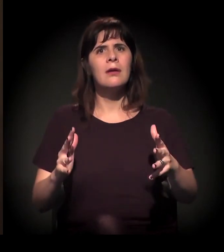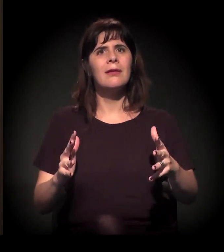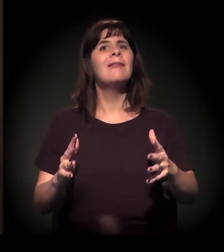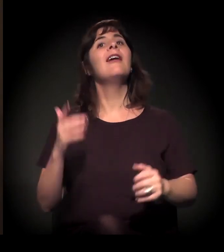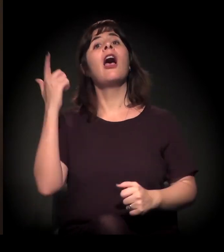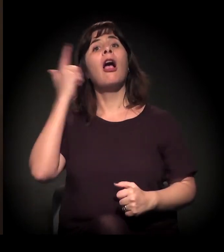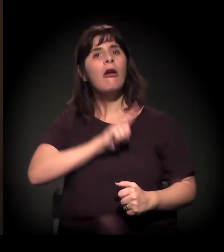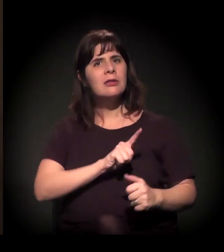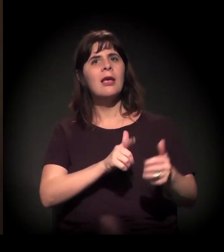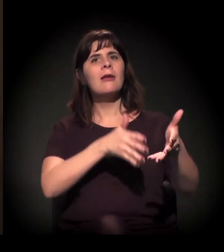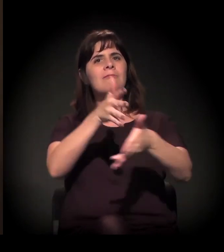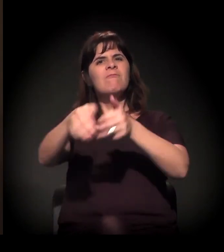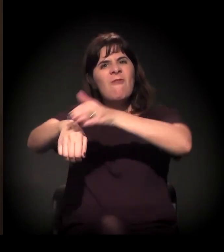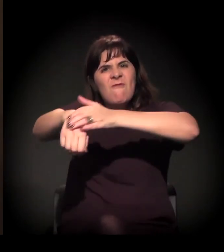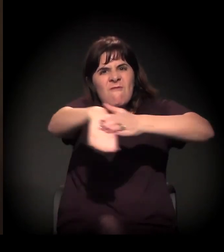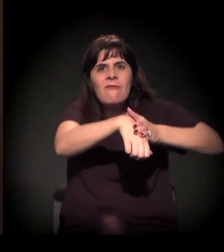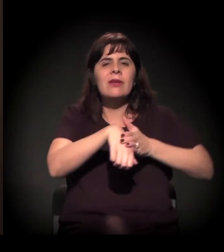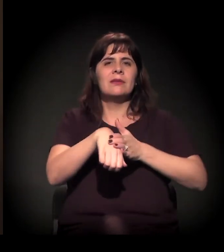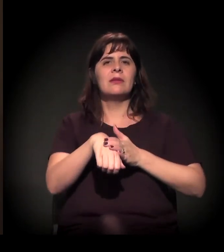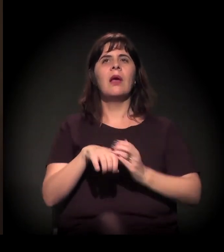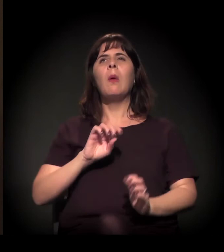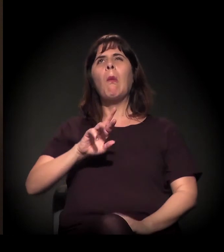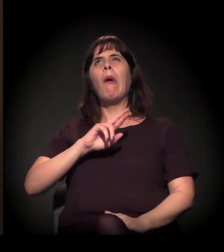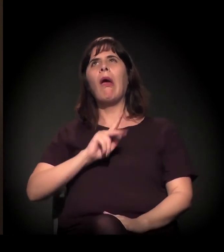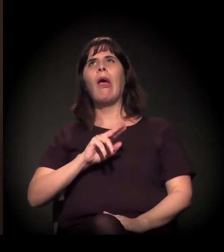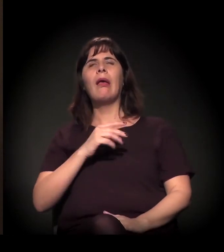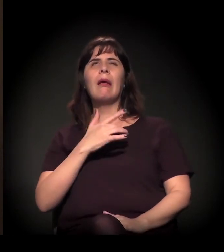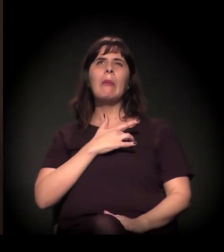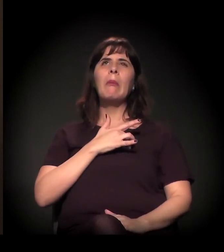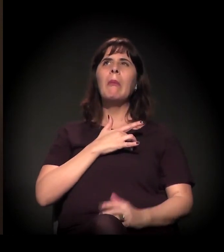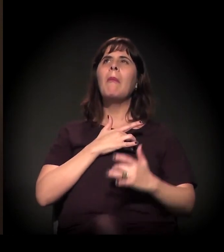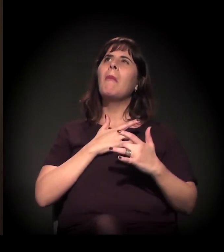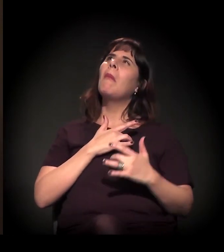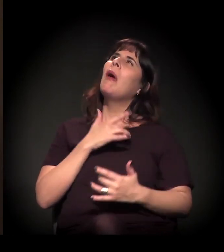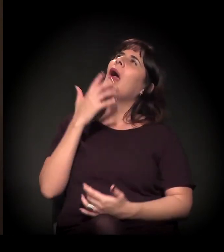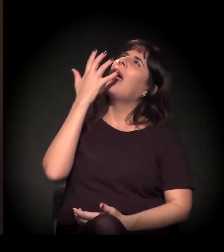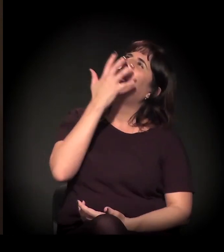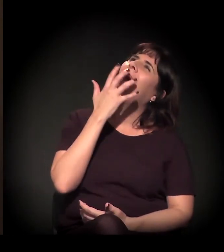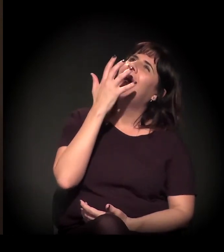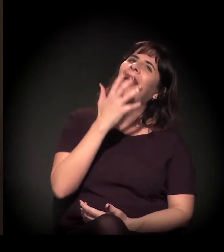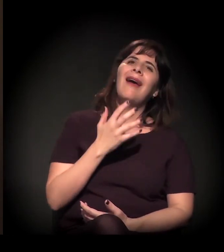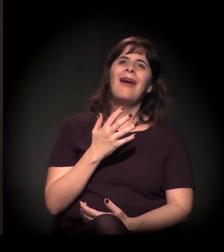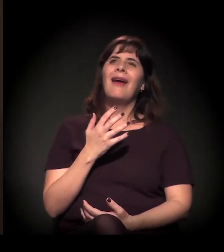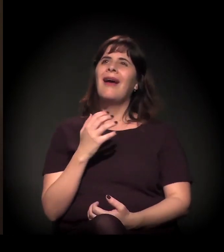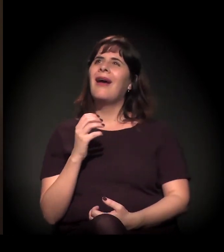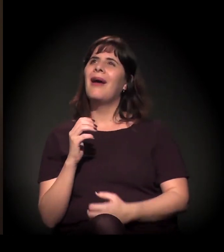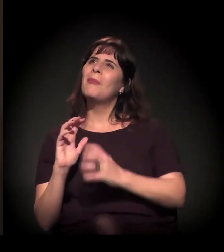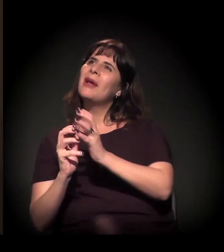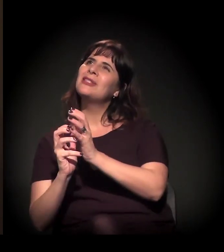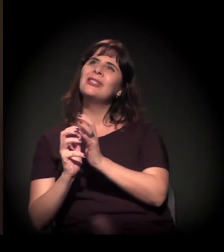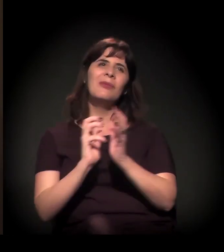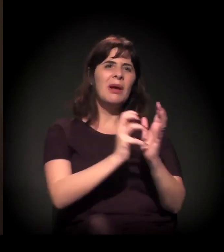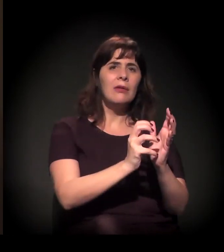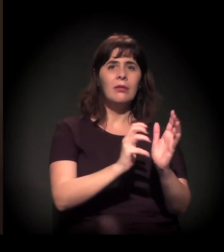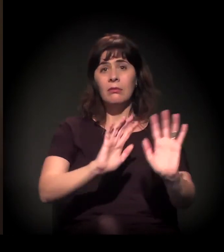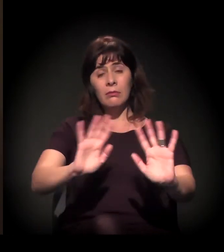E a paixão dela não tem que ser pelo partido A ou B, tem que ser por um Brasil melhor. Por todos nós.